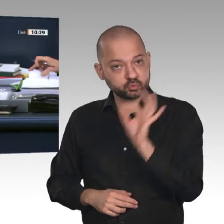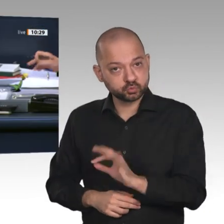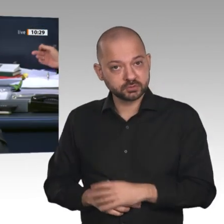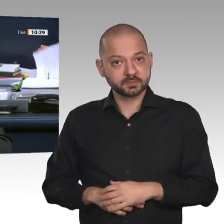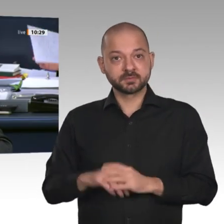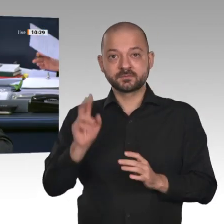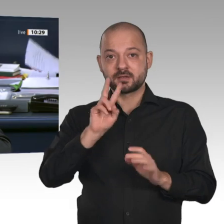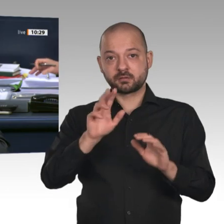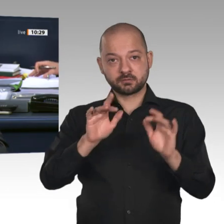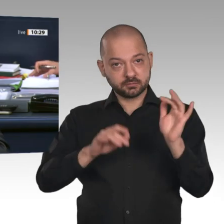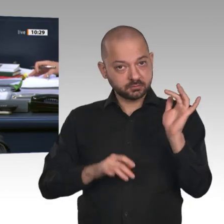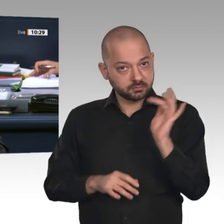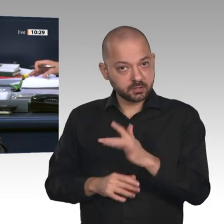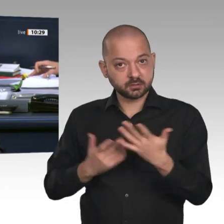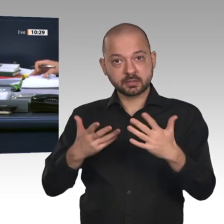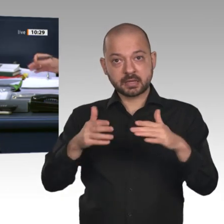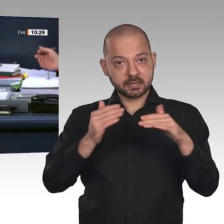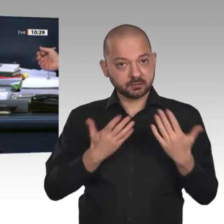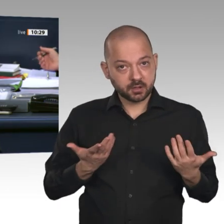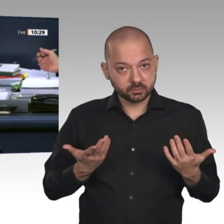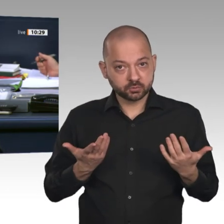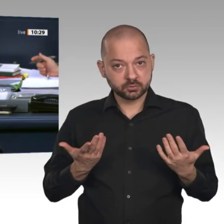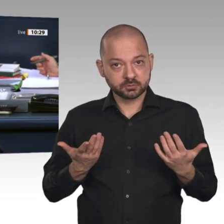Enthaltung der Fraktion der AfD angenommen.